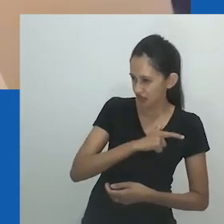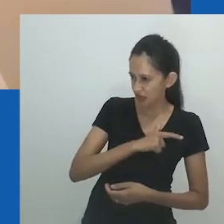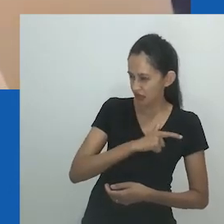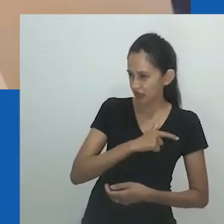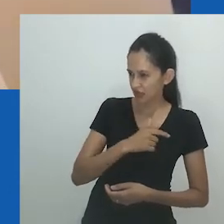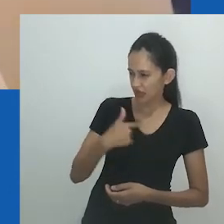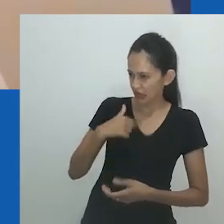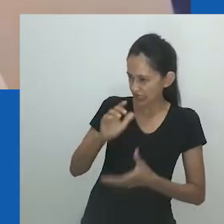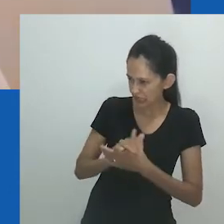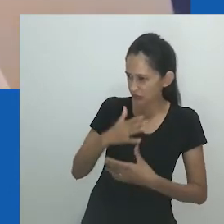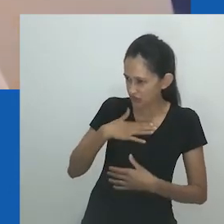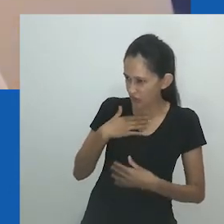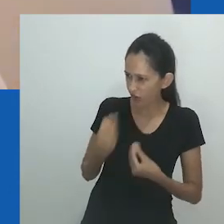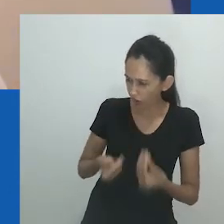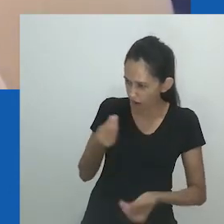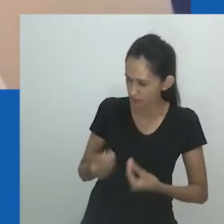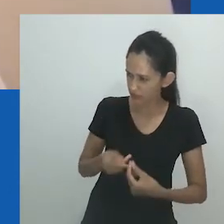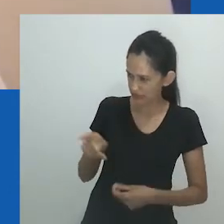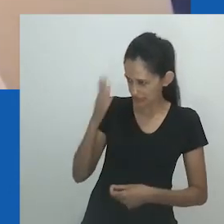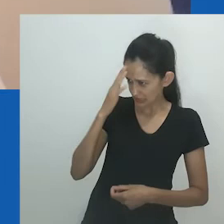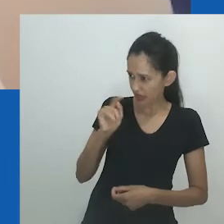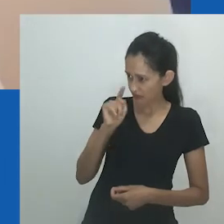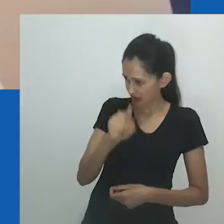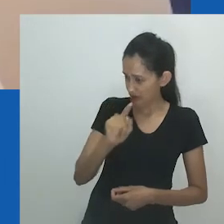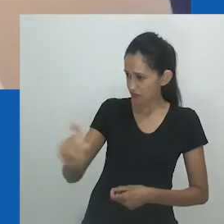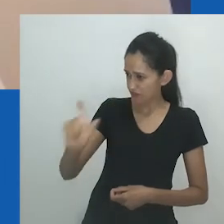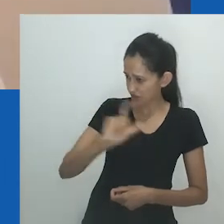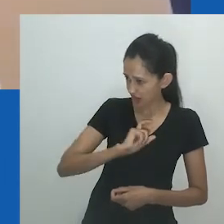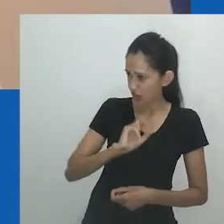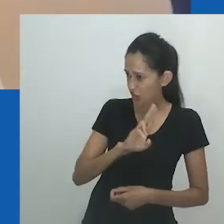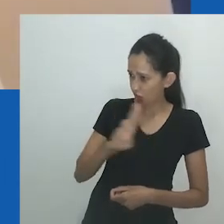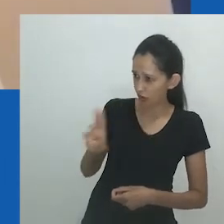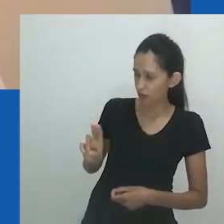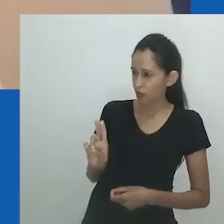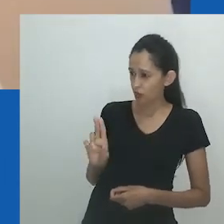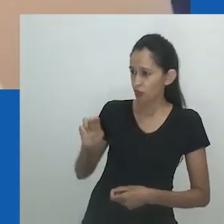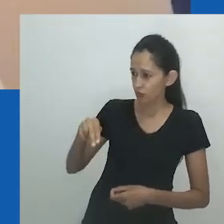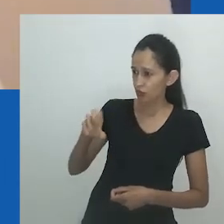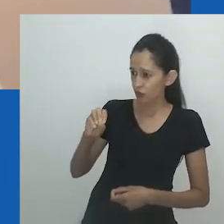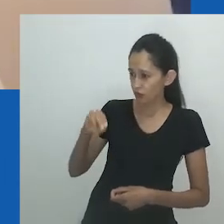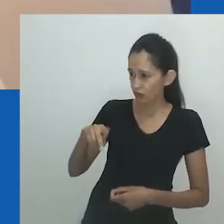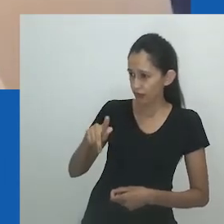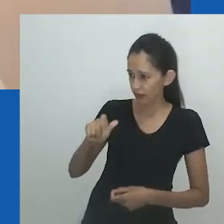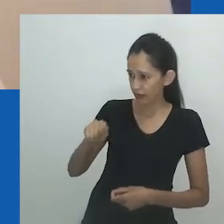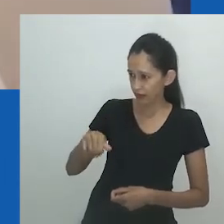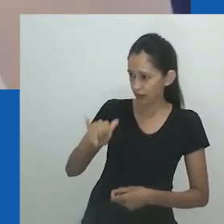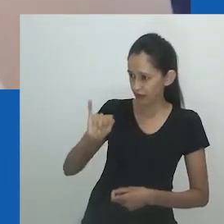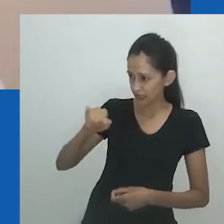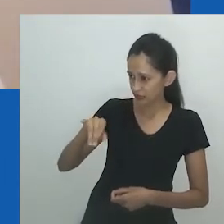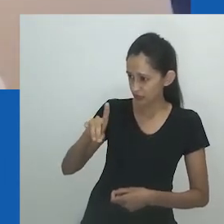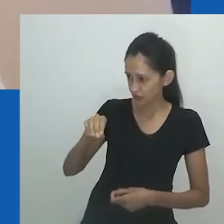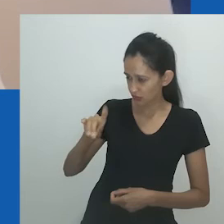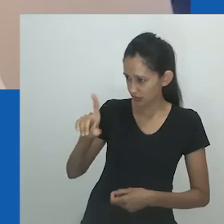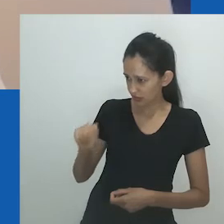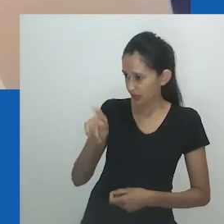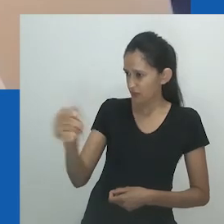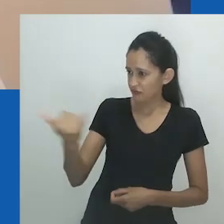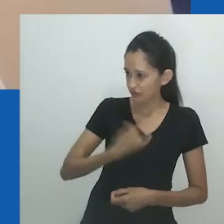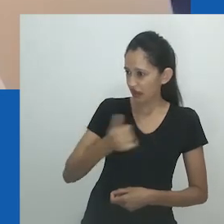No romance, Nowam prossegue com o divórcio e jura não se casar novamente nem expor seus filhos a novos maus-tratos.